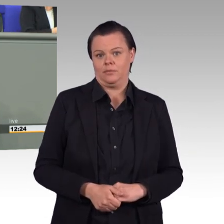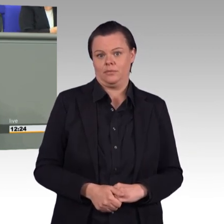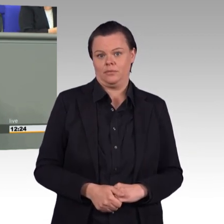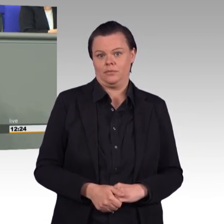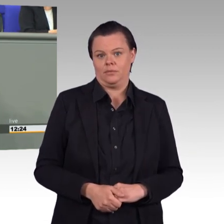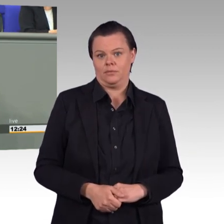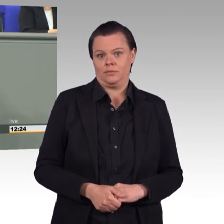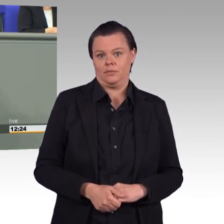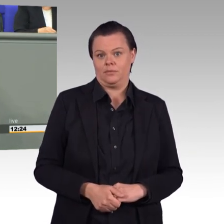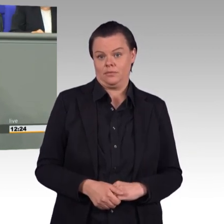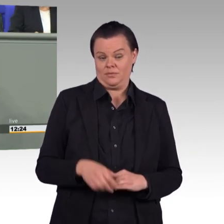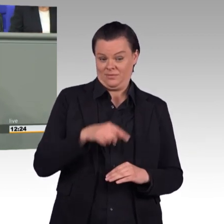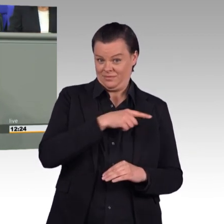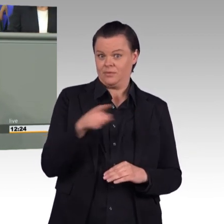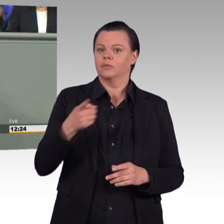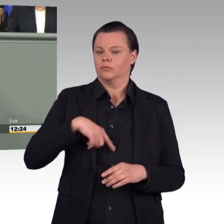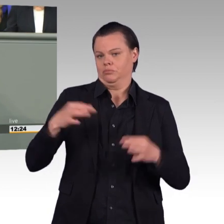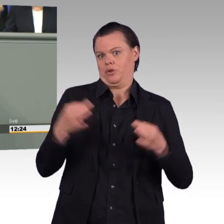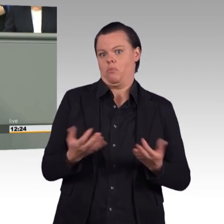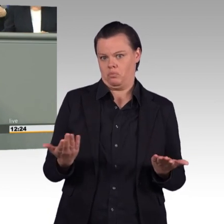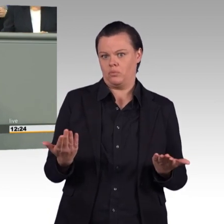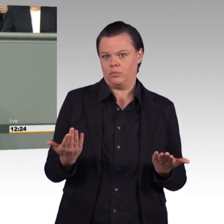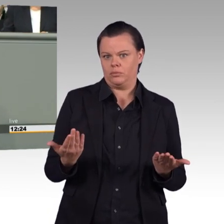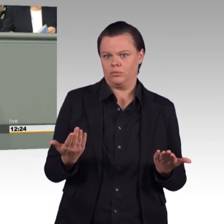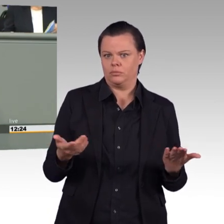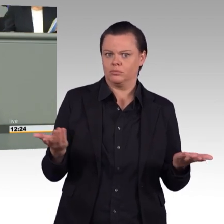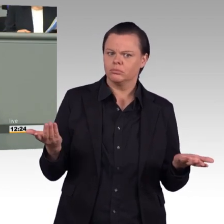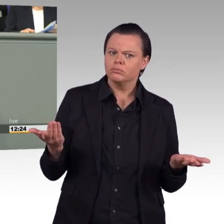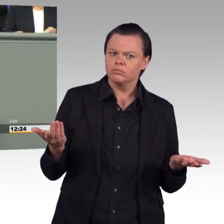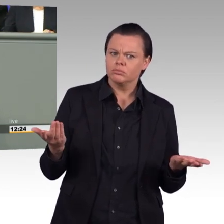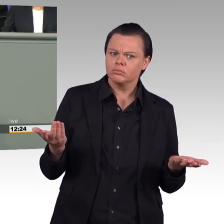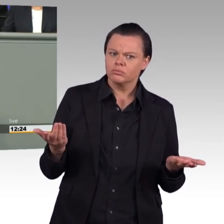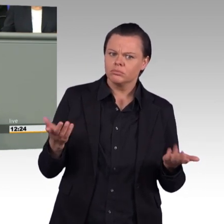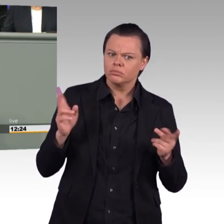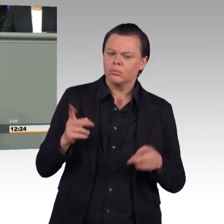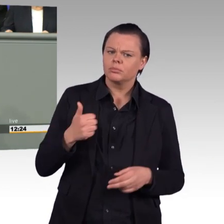Statt die Bundeswehr aufzustocken, ist Abrüstung das Gebot der Stunde.